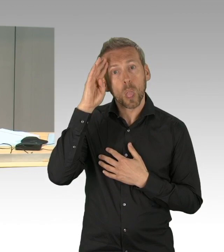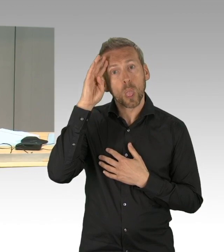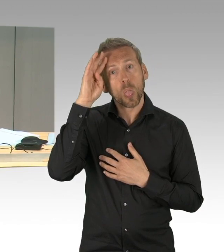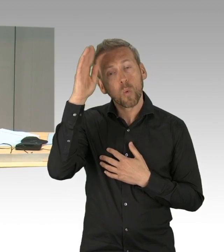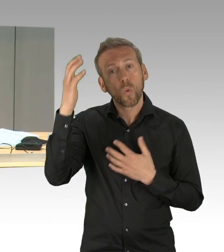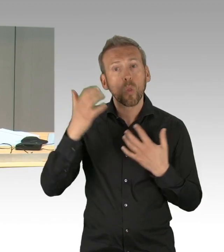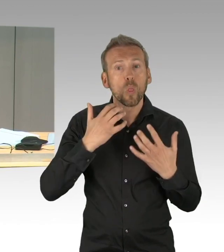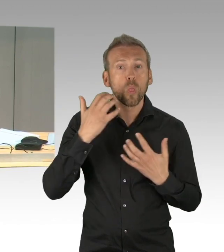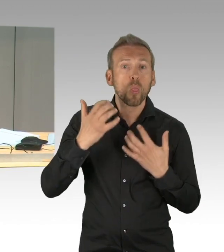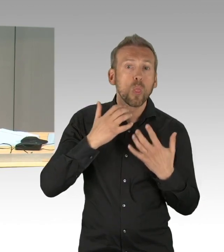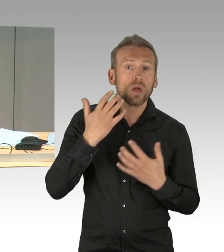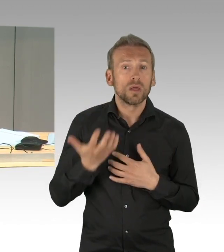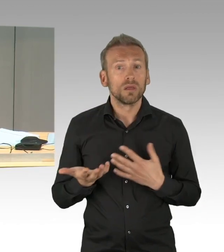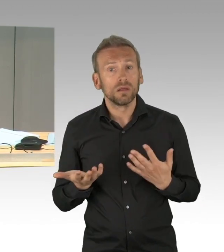hier mal einen Applaus.